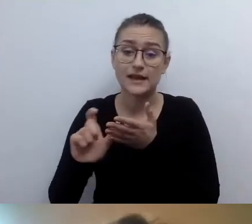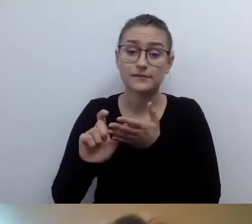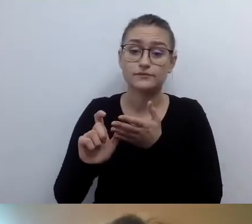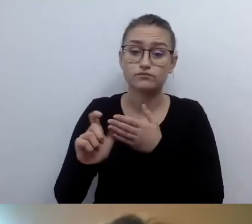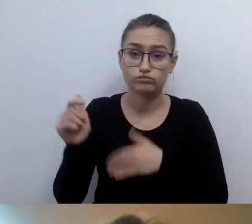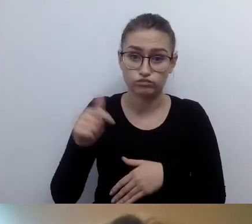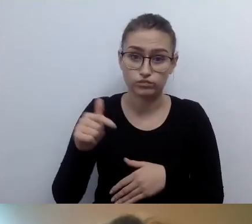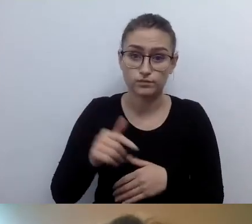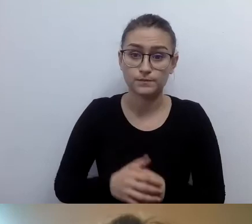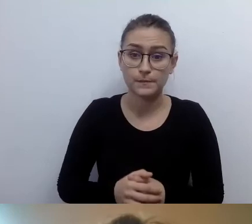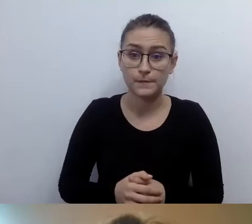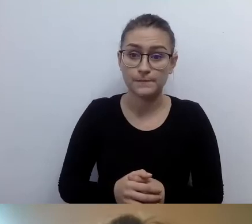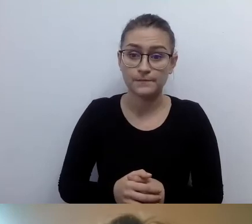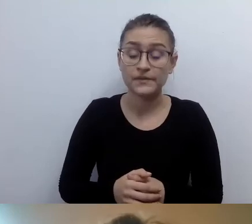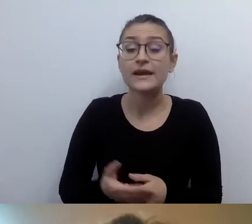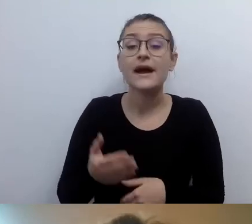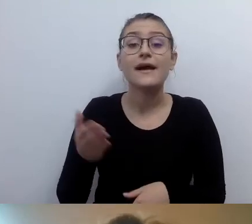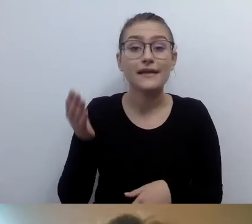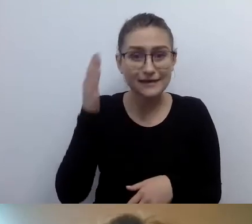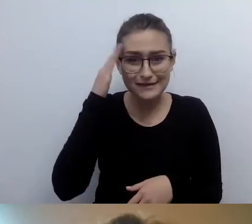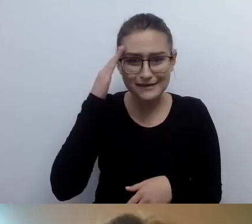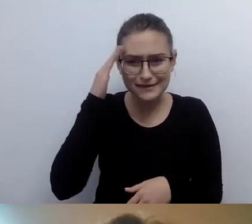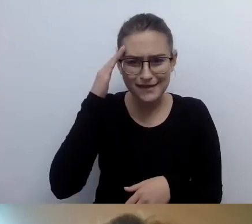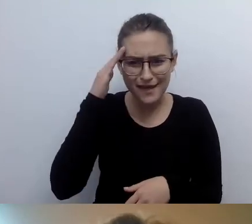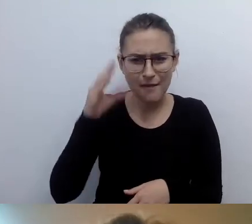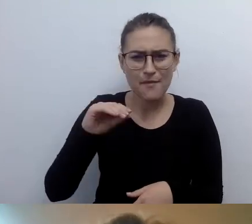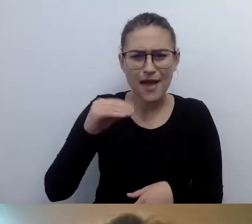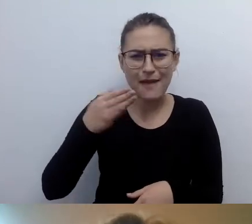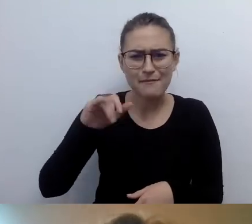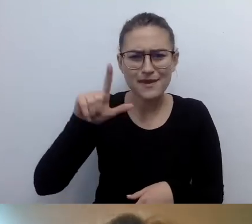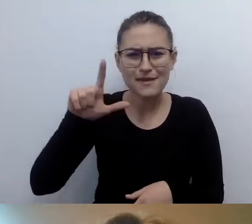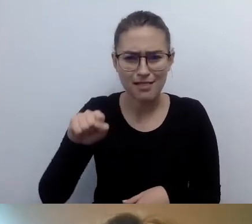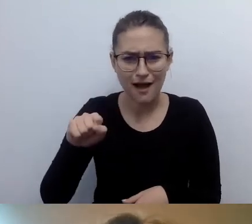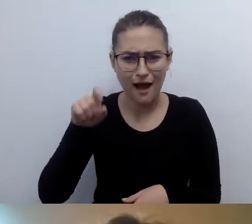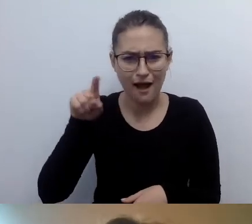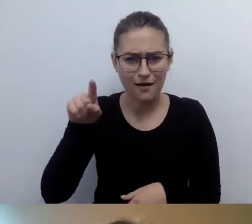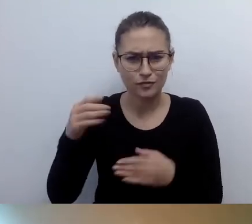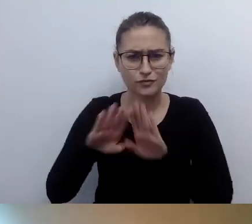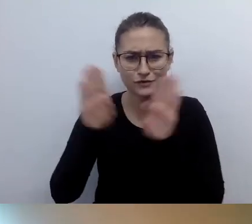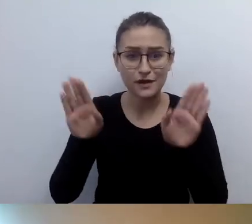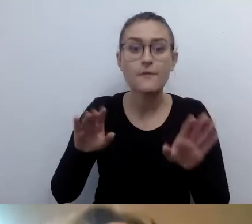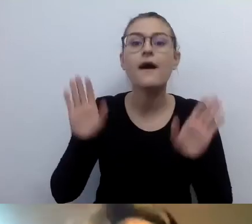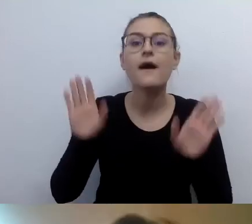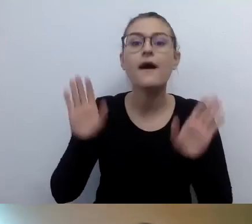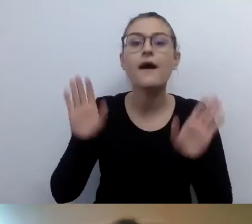Znam z Muzeum Nadwiślańskiego Emilę, a nie Emilię. MAŁGORZATA: Tak, to Emila. Przepraszam.